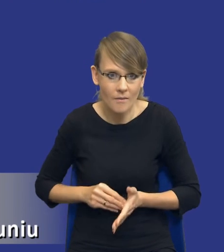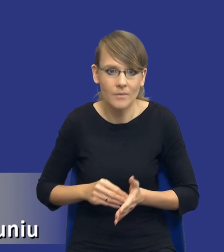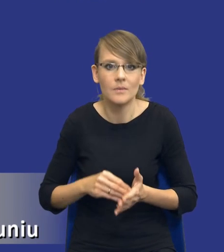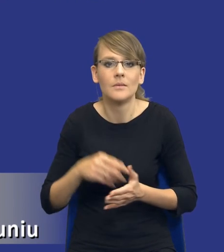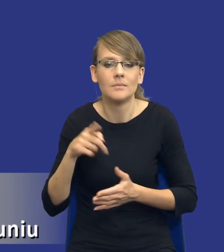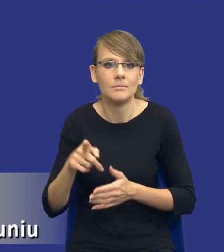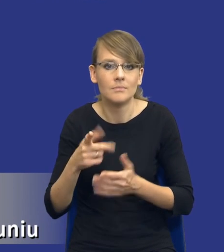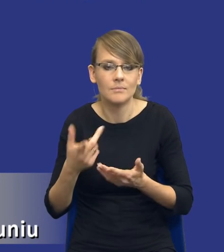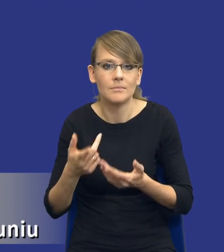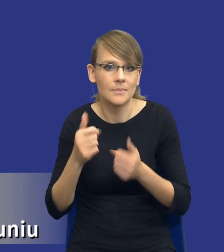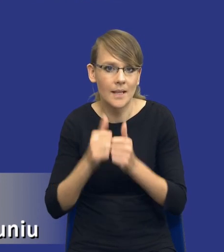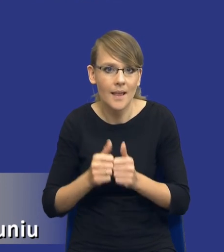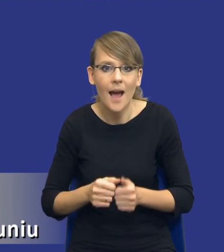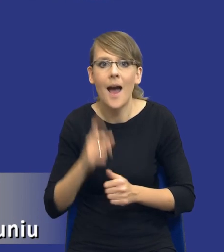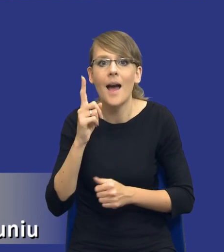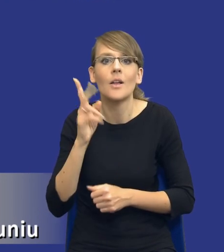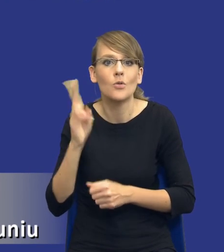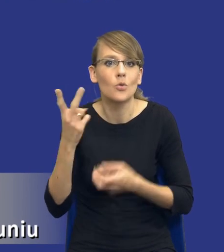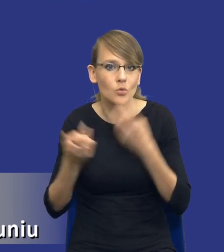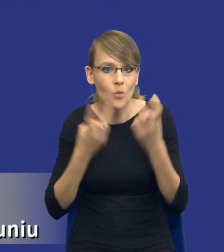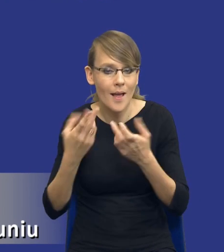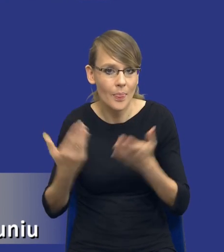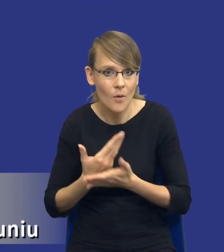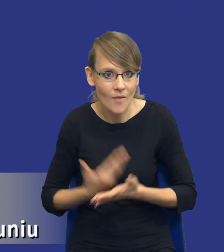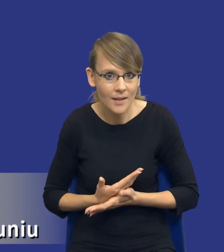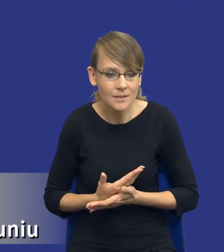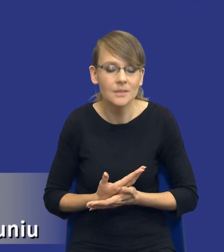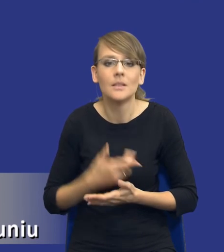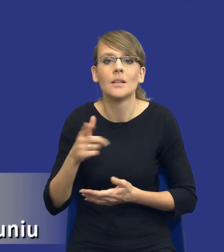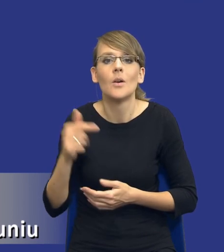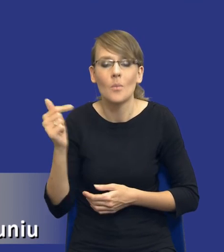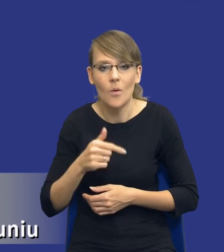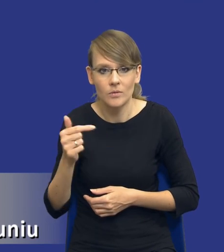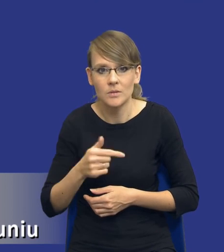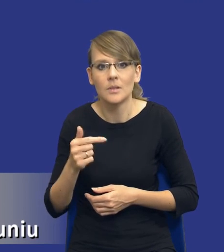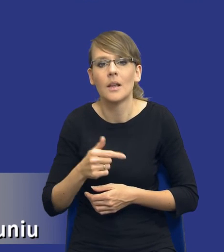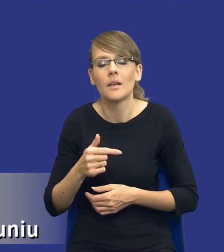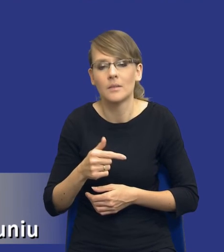jeżeli ktoś szuka innowacji, no to na pewno powinien iść w tym kierunku bądź no można